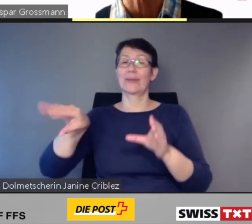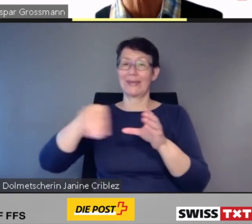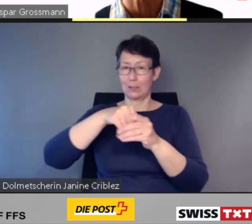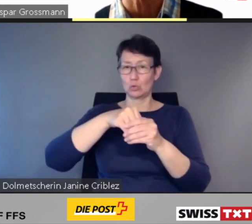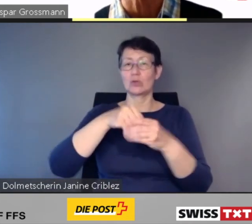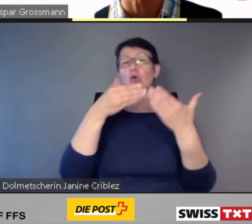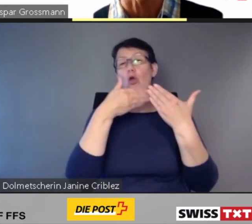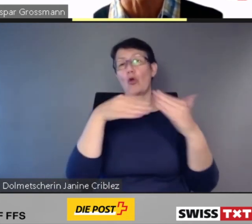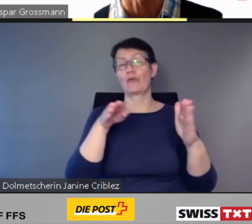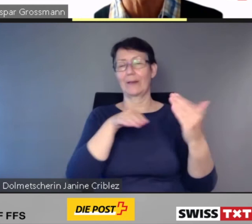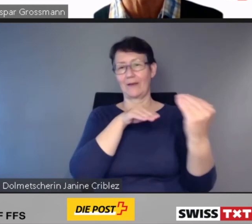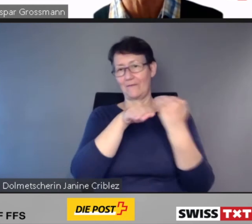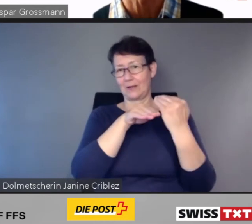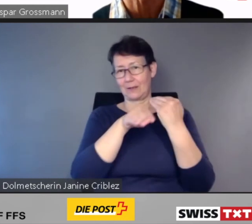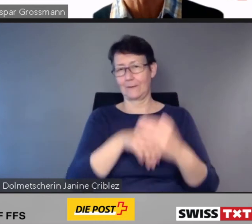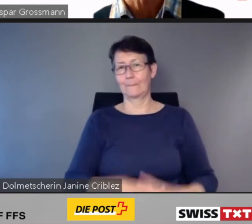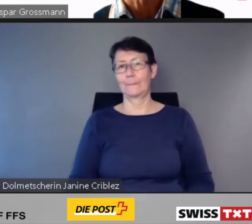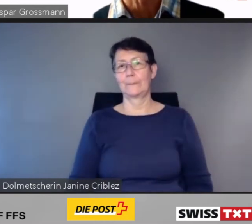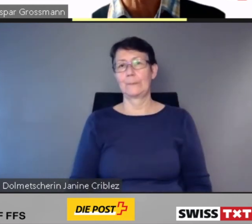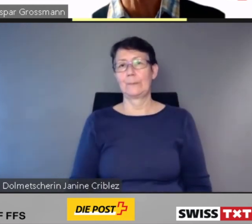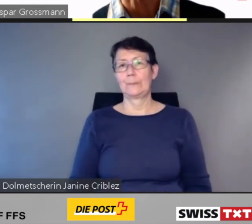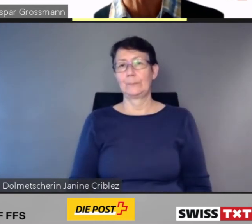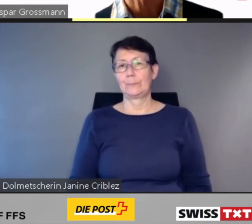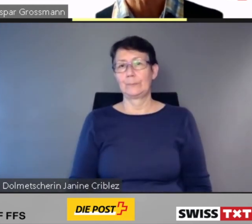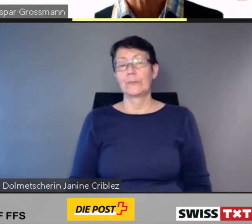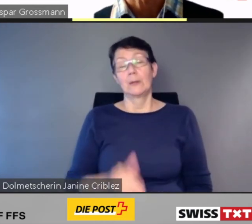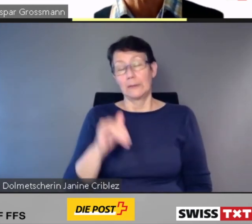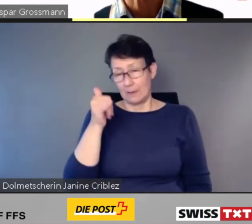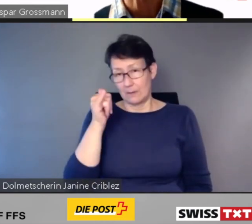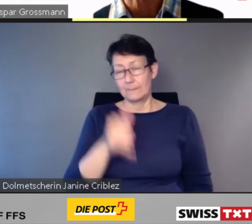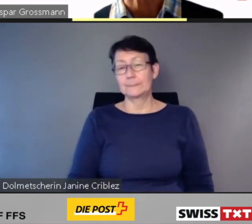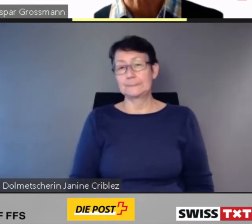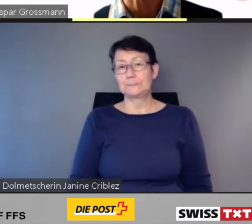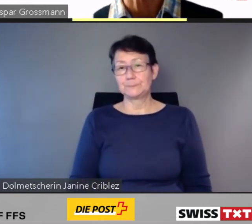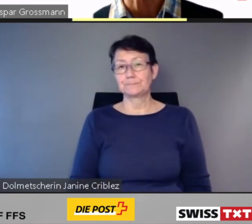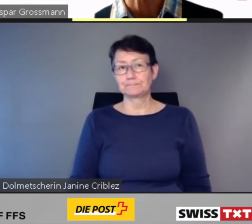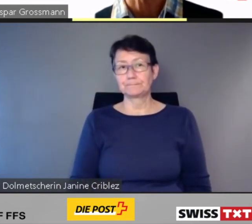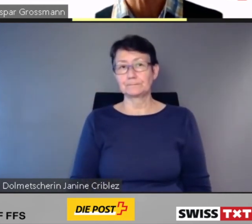Es ist uns eine Ehre und eine Verpflichtung zugleich, dass die App